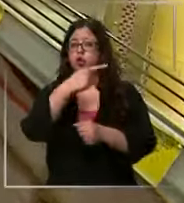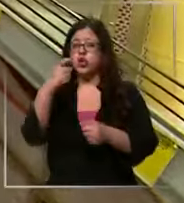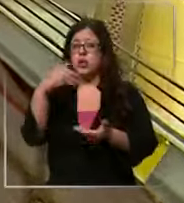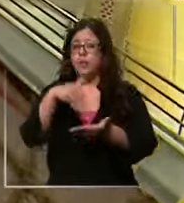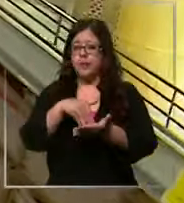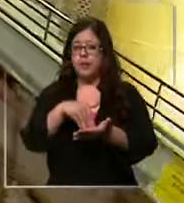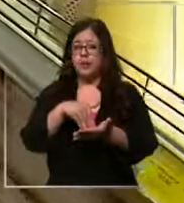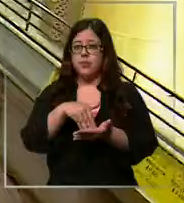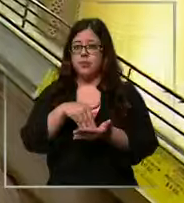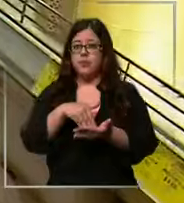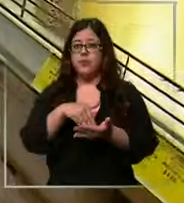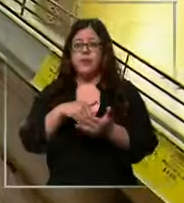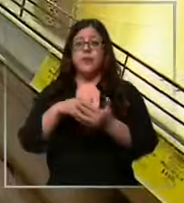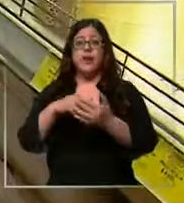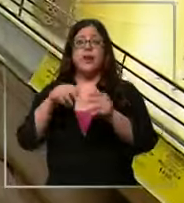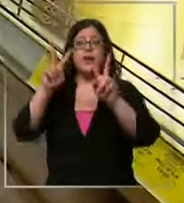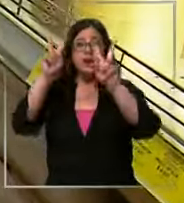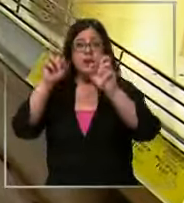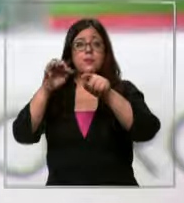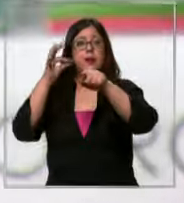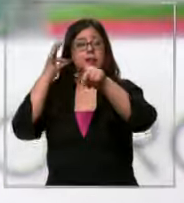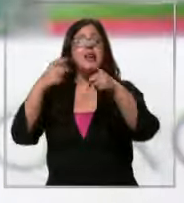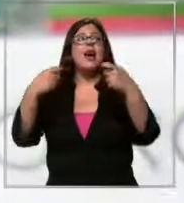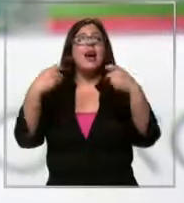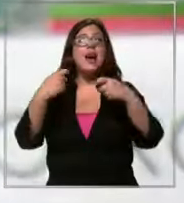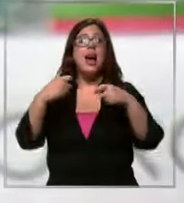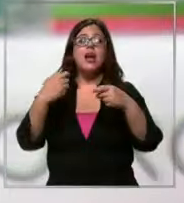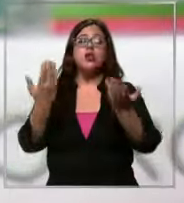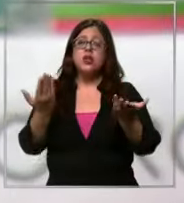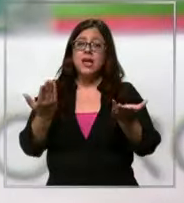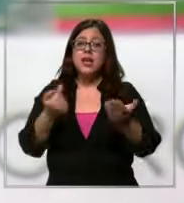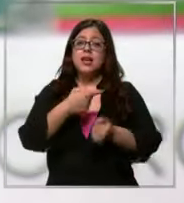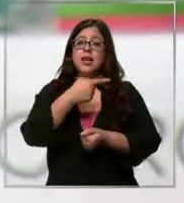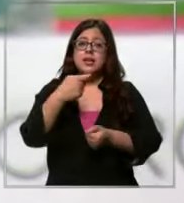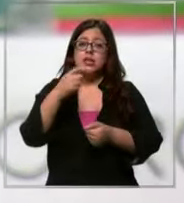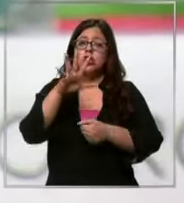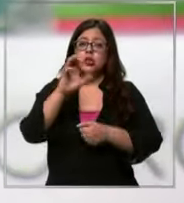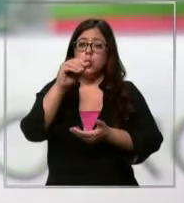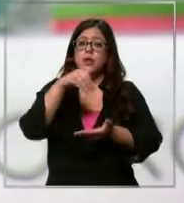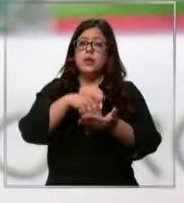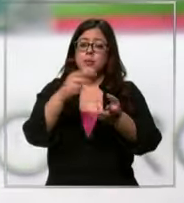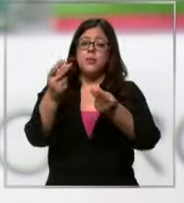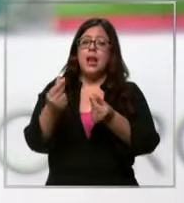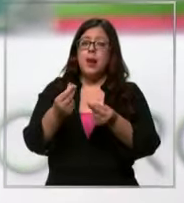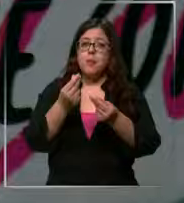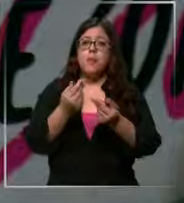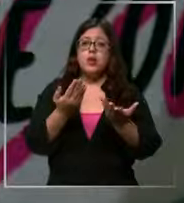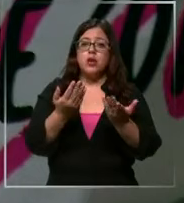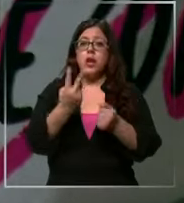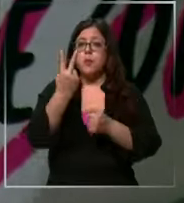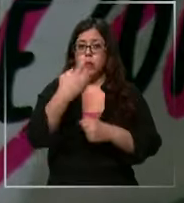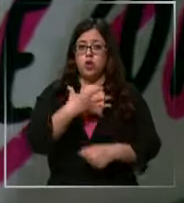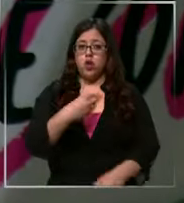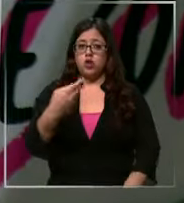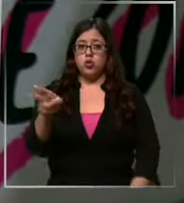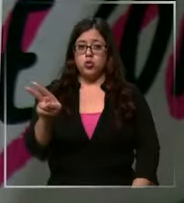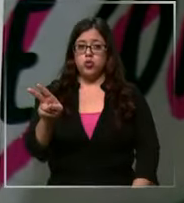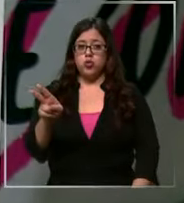el caso de lesl el gasto total equivale mínimo a 150,000 pesos por sus dos hijos es que el promedio